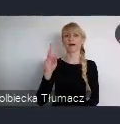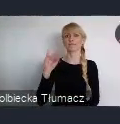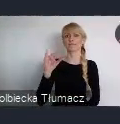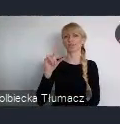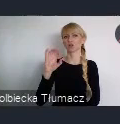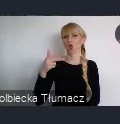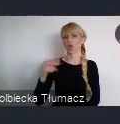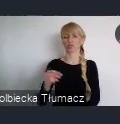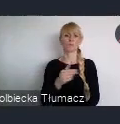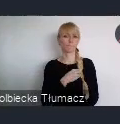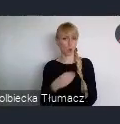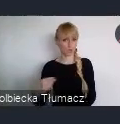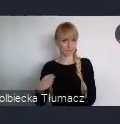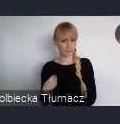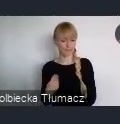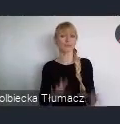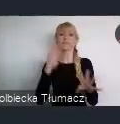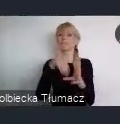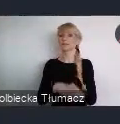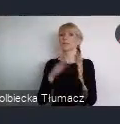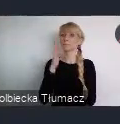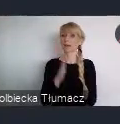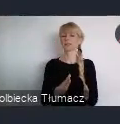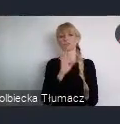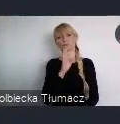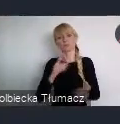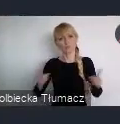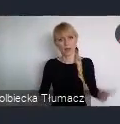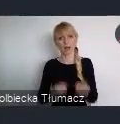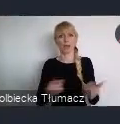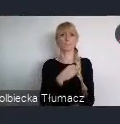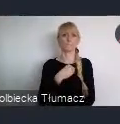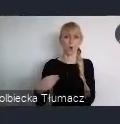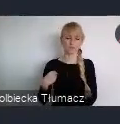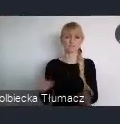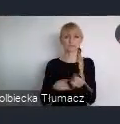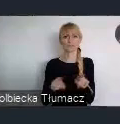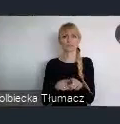promujące Polskę i polskie doświadczenia w zakresie polityki miejskiej.